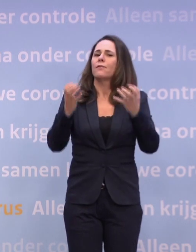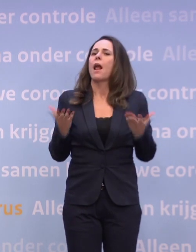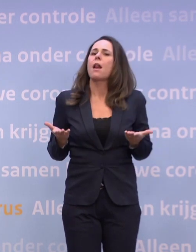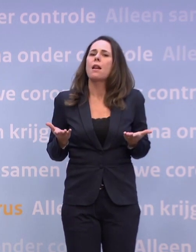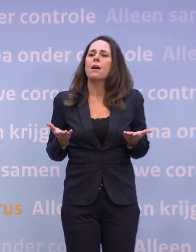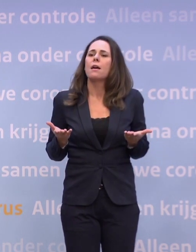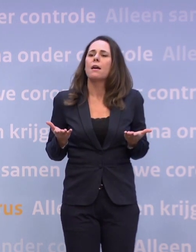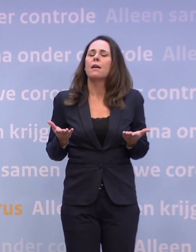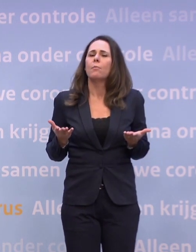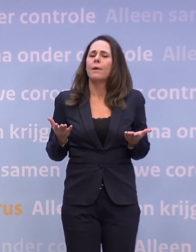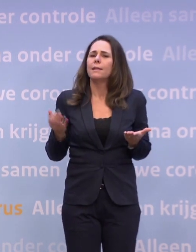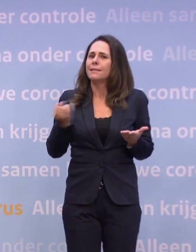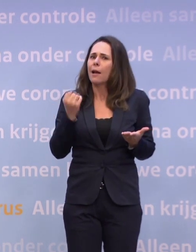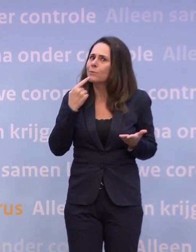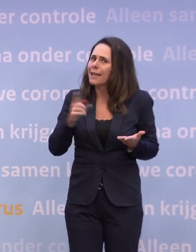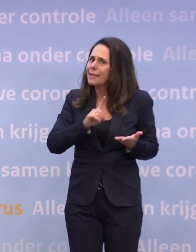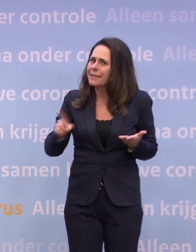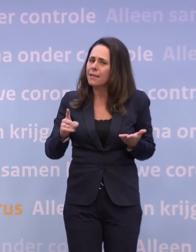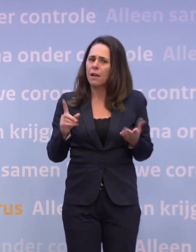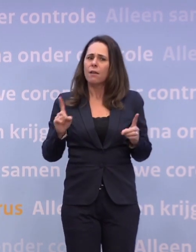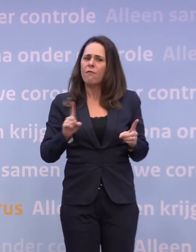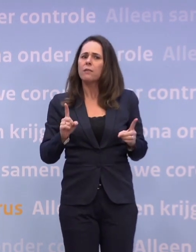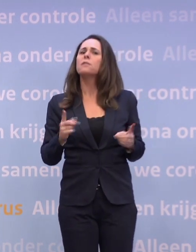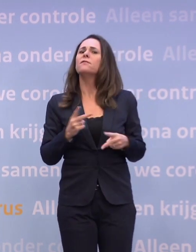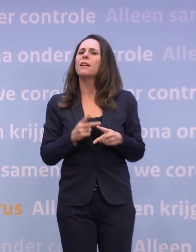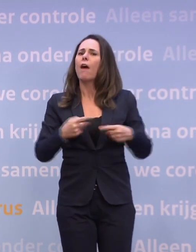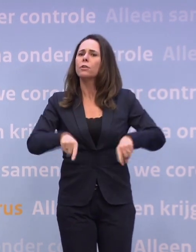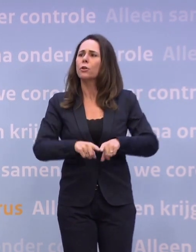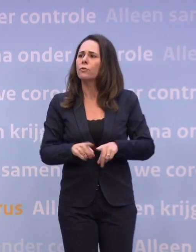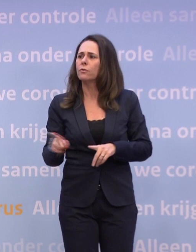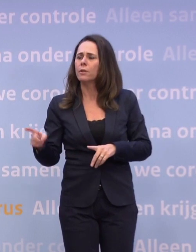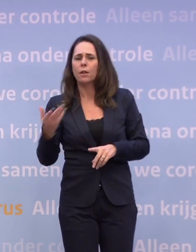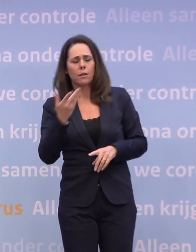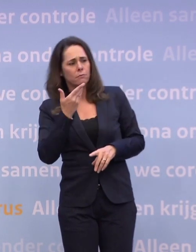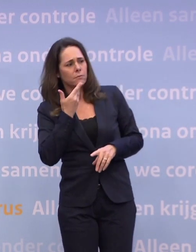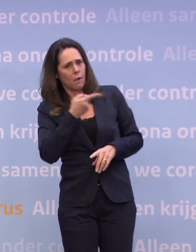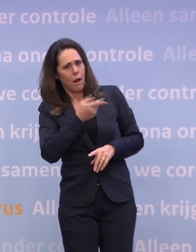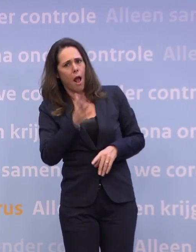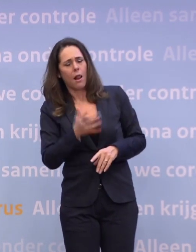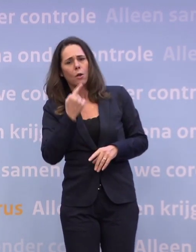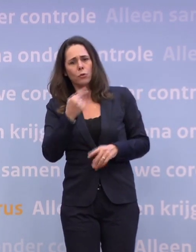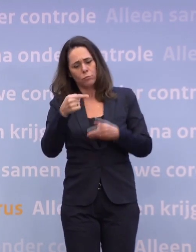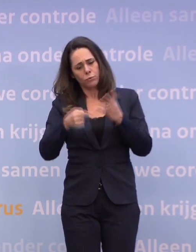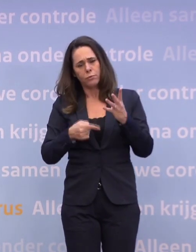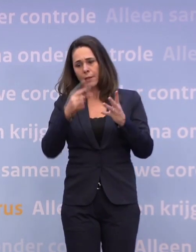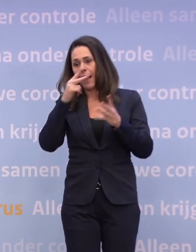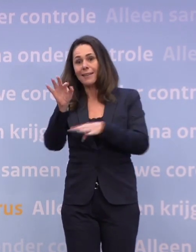...schetst u niet wat ons mogelijk te wachten staat. Nee, maar goed, Hugo noemde een paar dingen net. Natuurlijk kijk je dan naar het onderwijs, wat niemand wil.